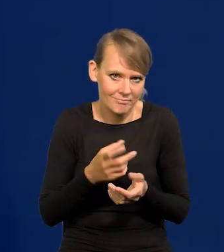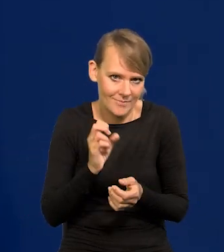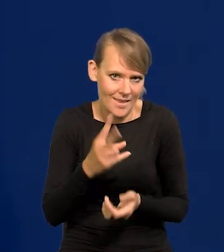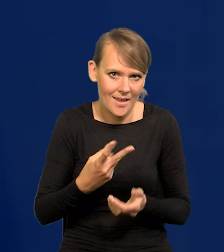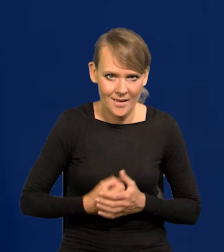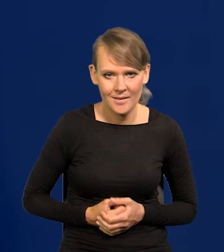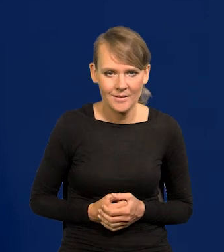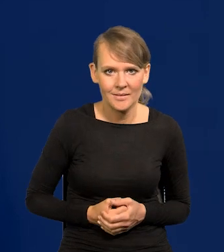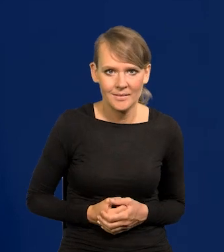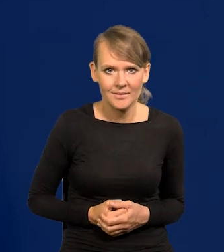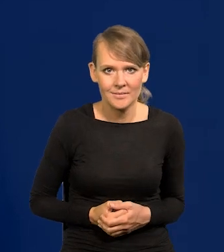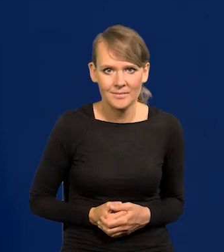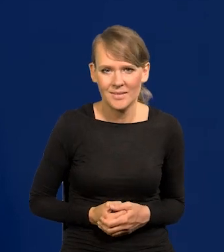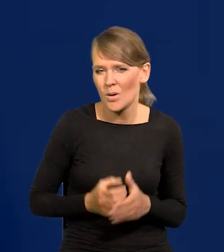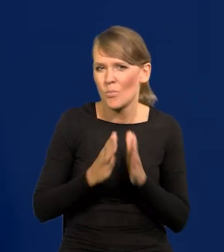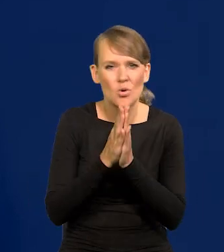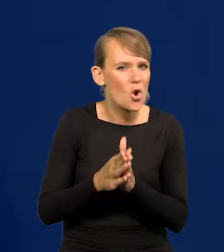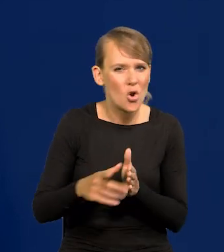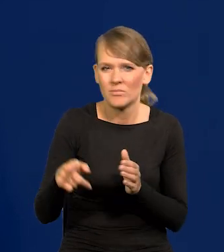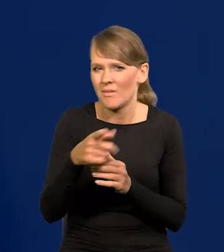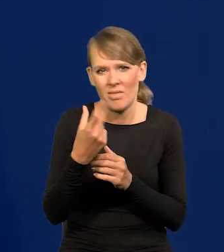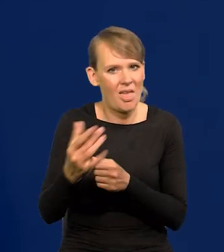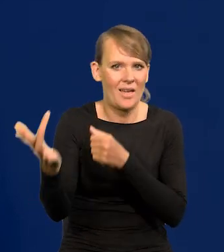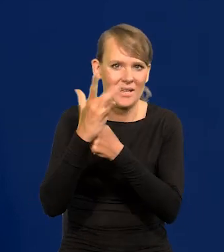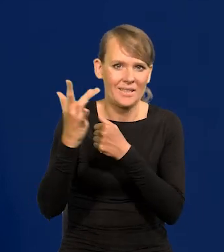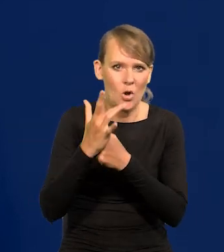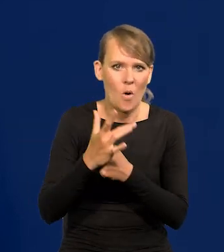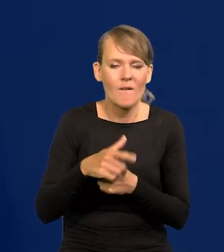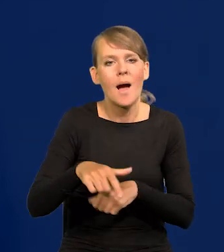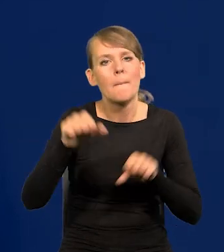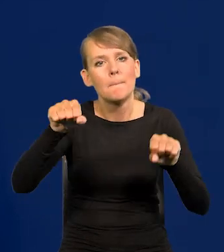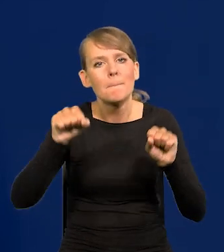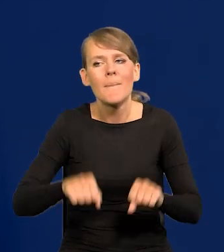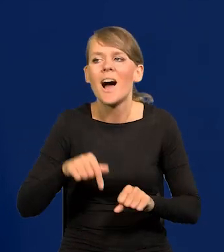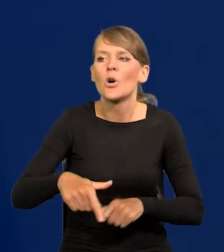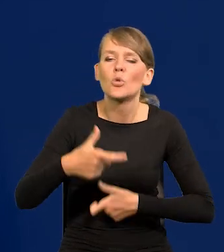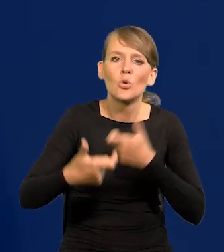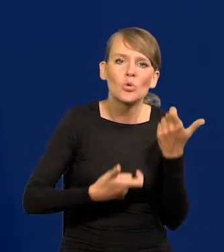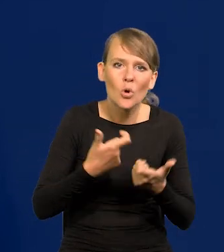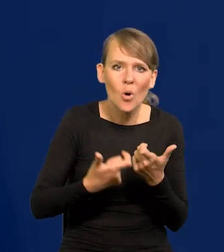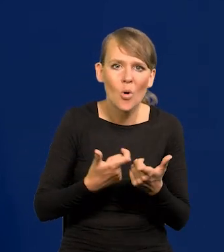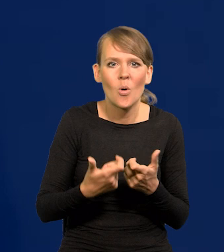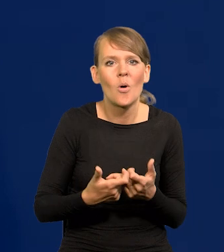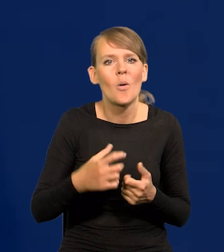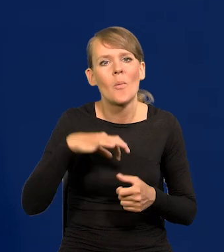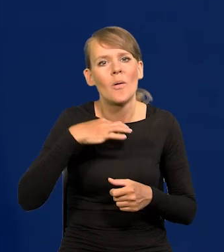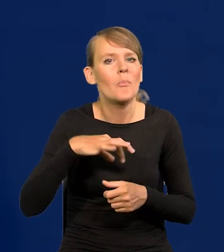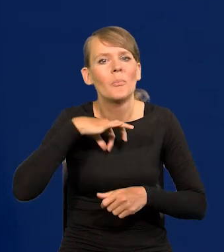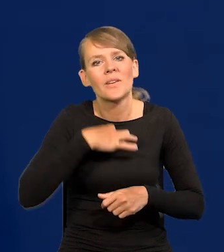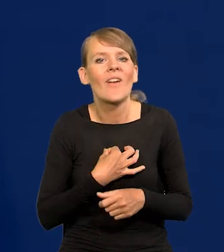Proszę nie kierować żadnych uwag krytycznych co do tego, co robi Bank, prywatnie pod czyimś adresem.